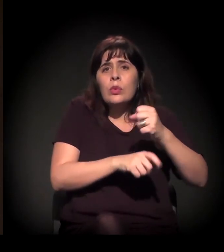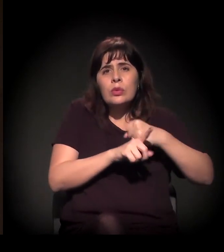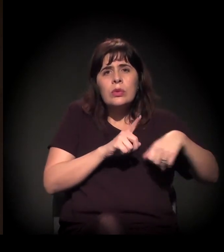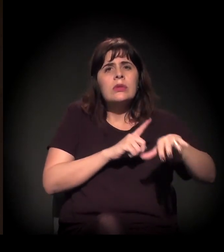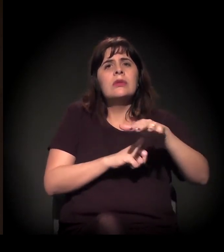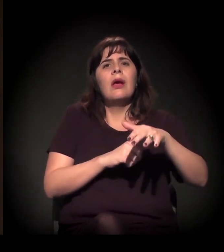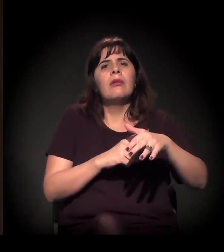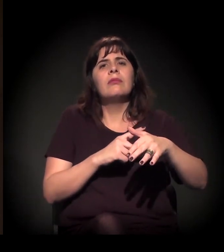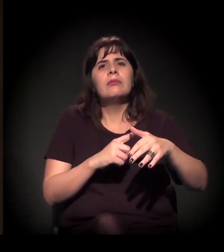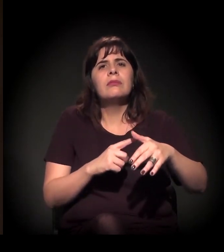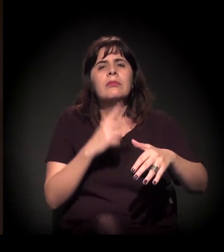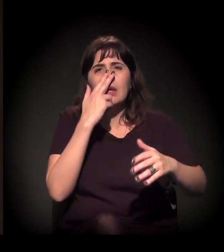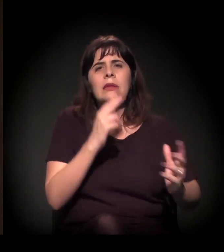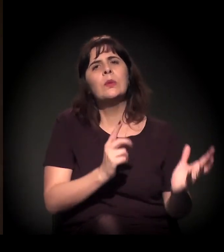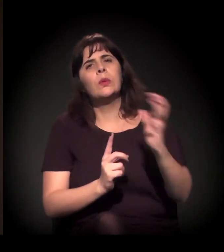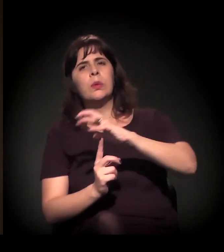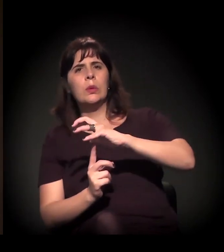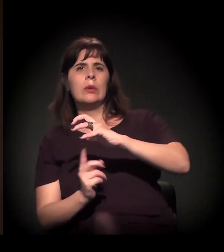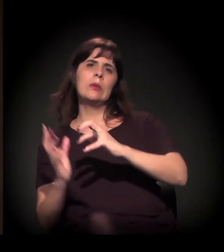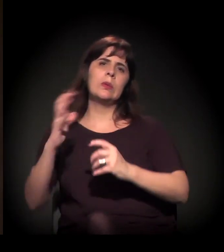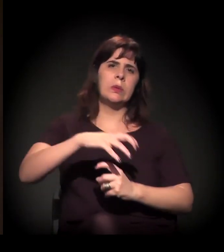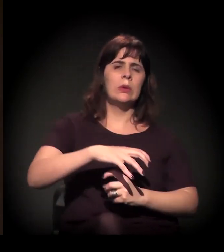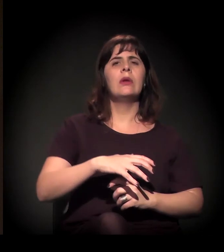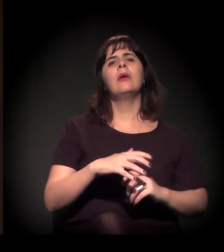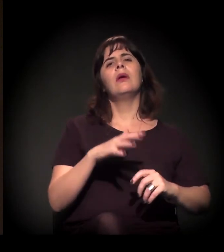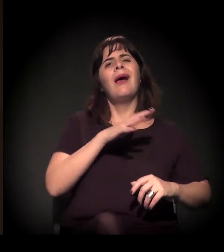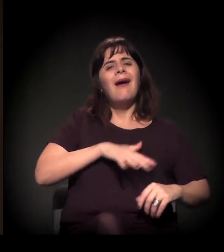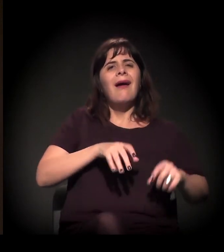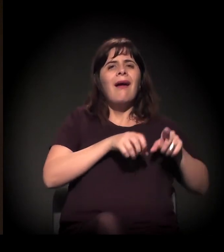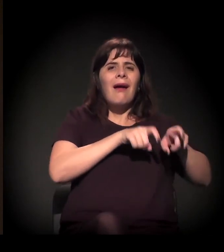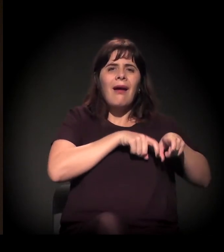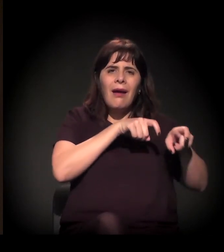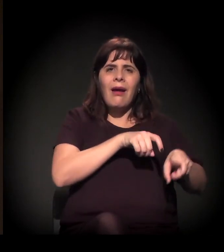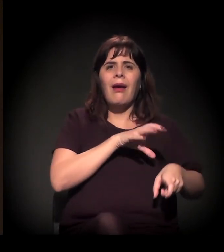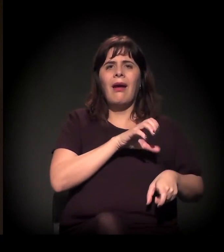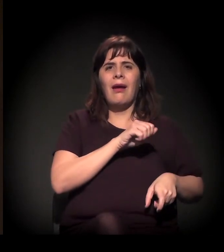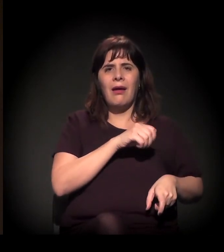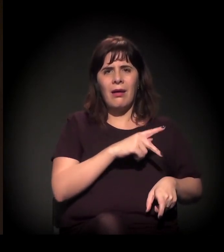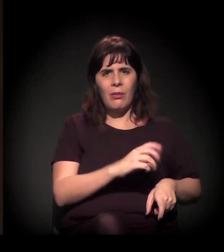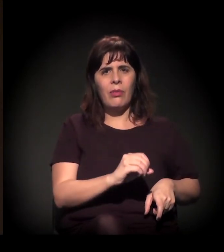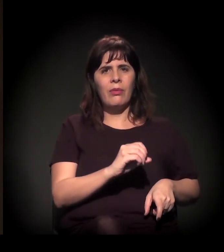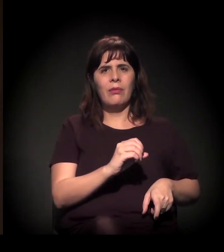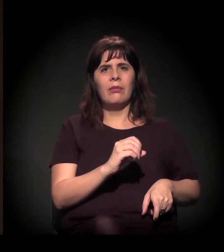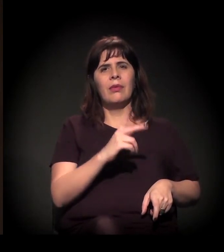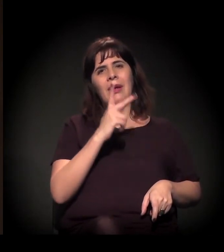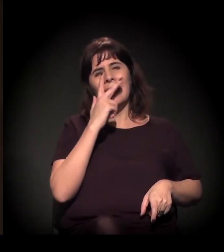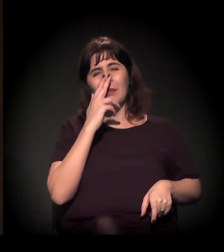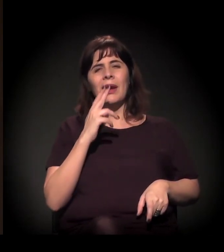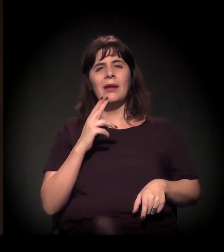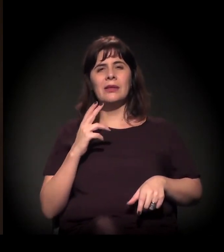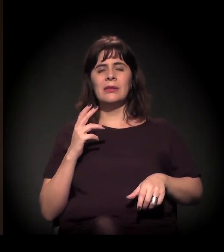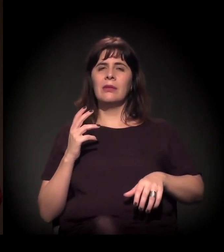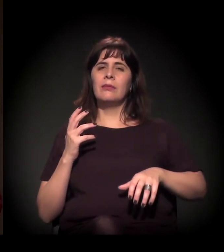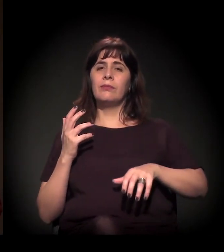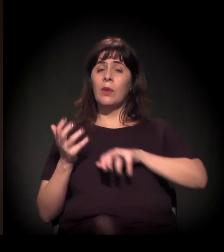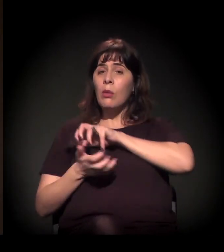A gente pode ver um refluxo da luta no campo e uma certa cooptação do movimento sindical,